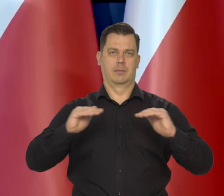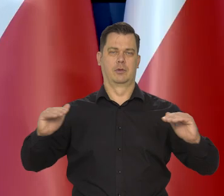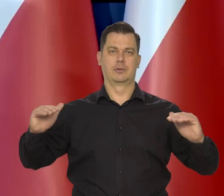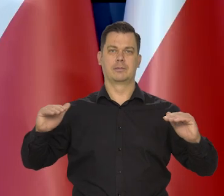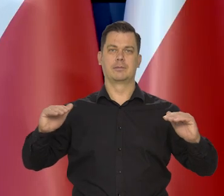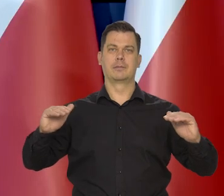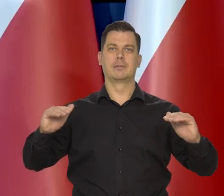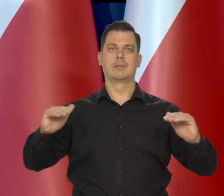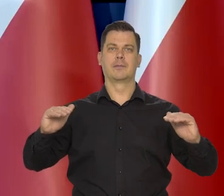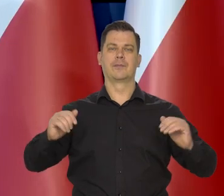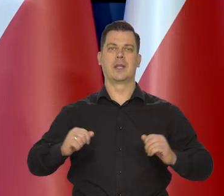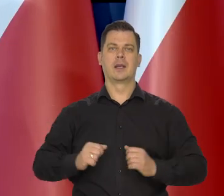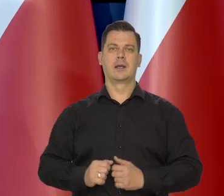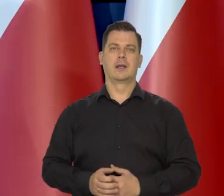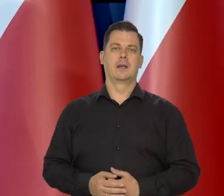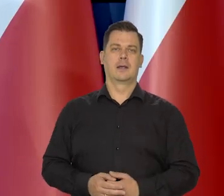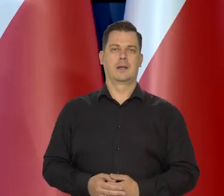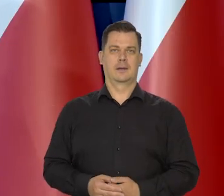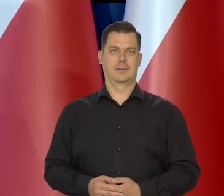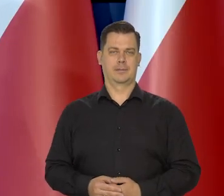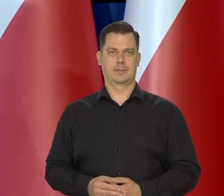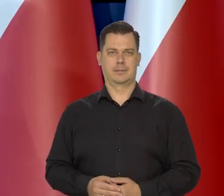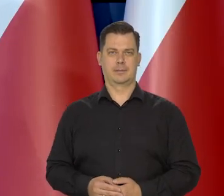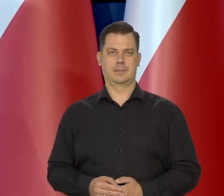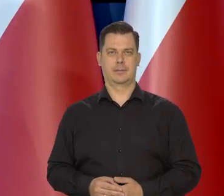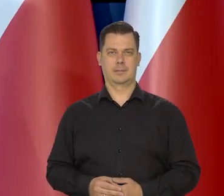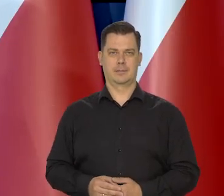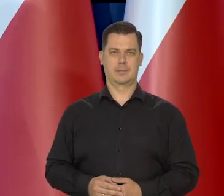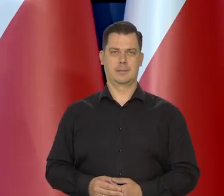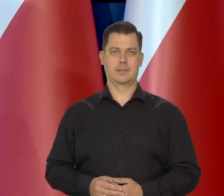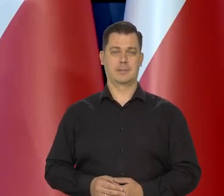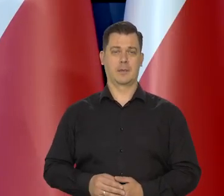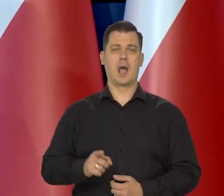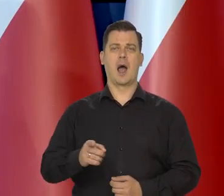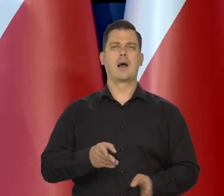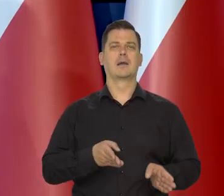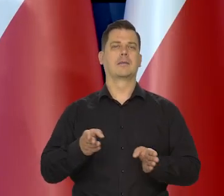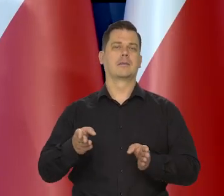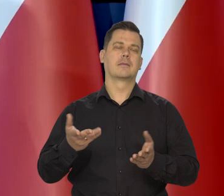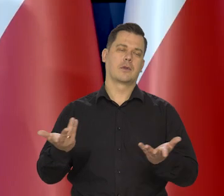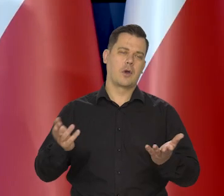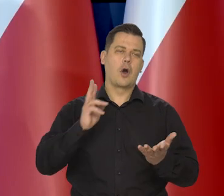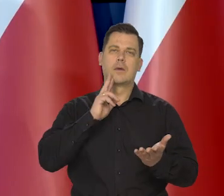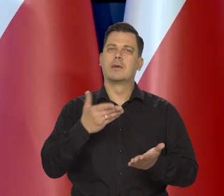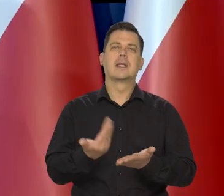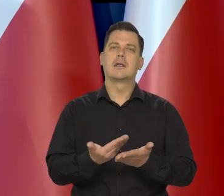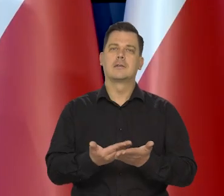Przechodząc, ale oczywiście, dlaczego o tym wspominam?